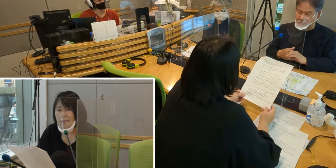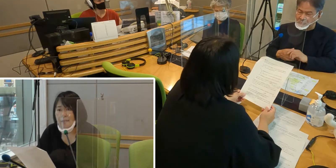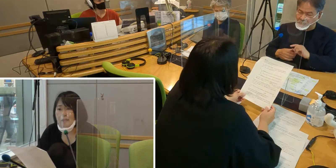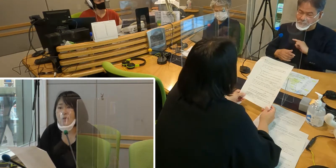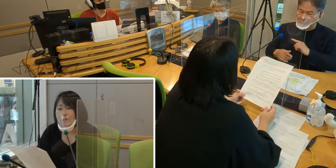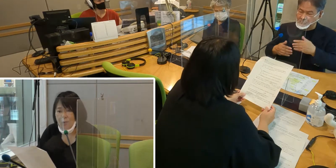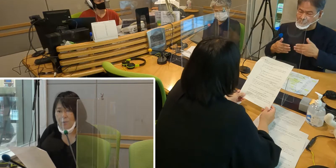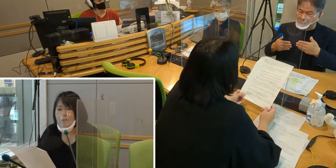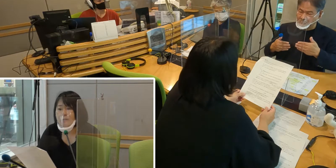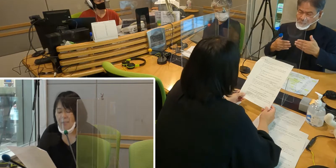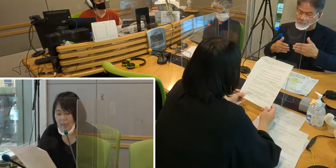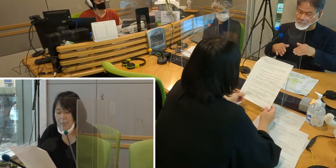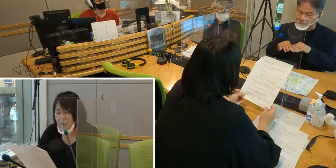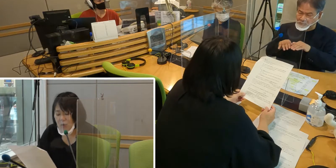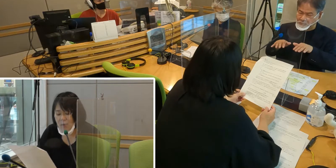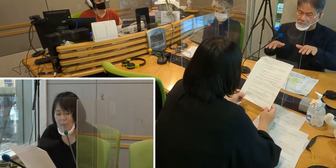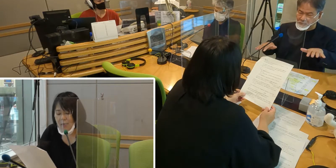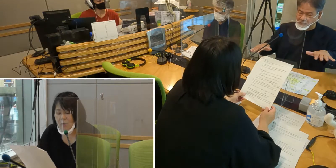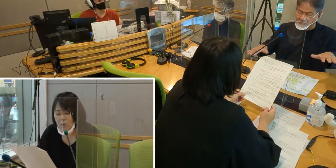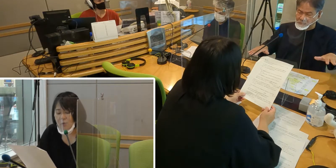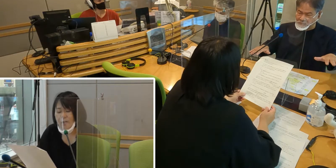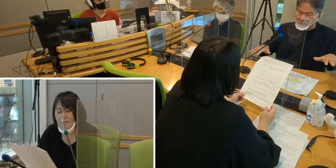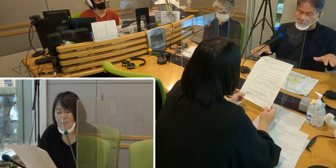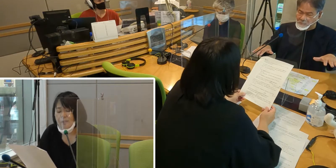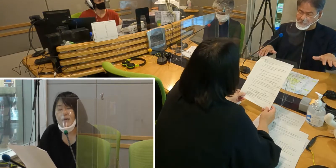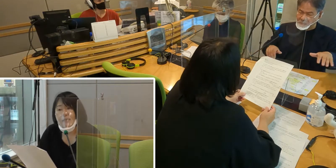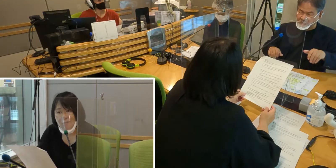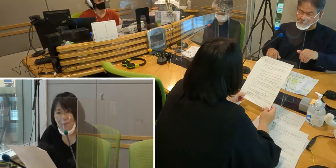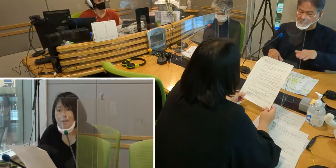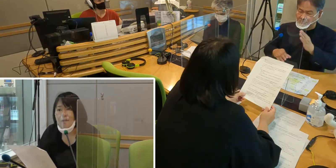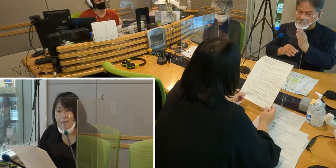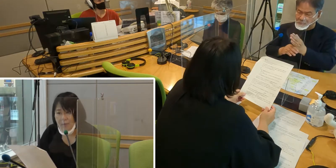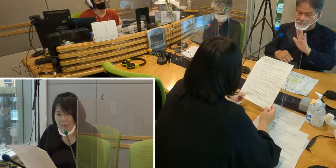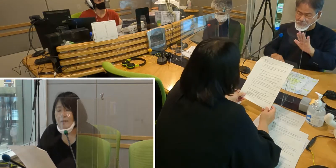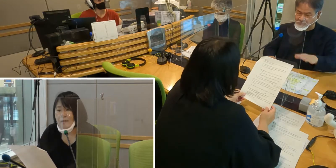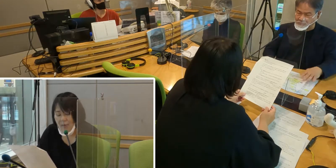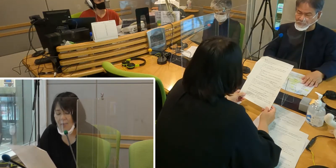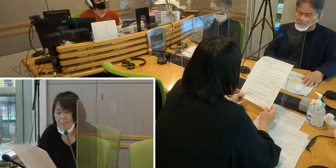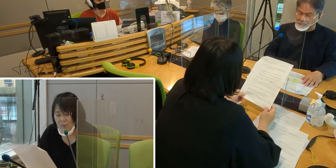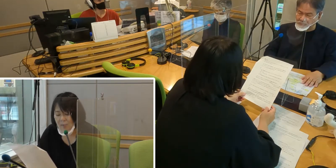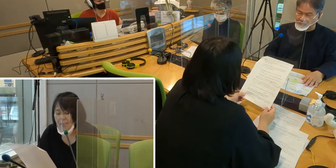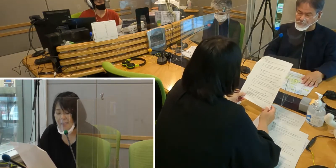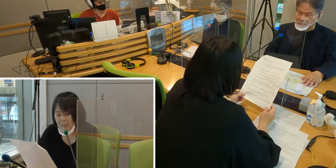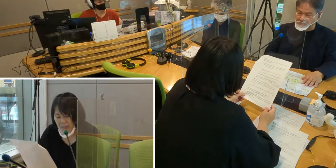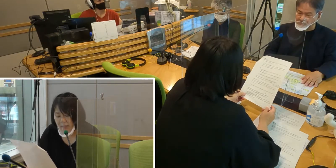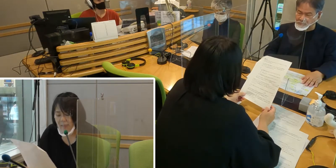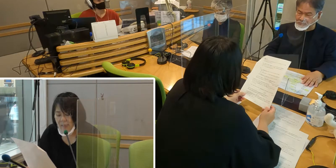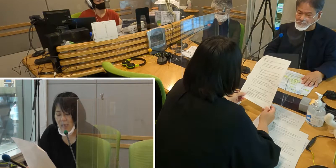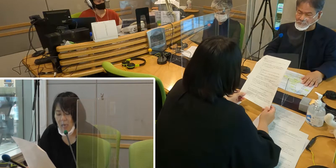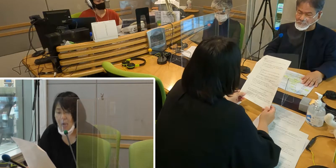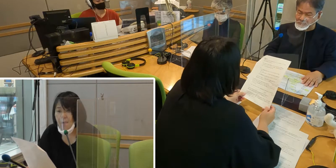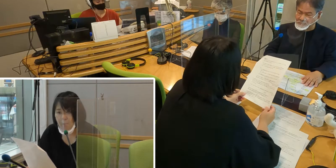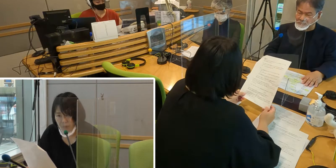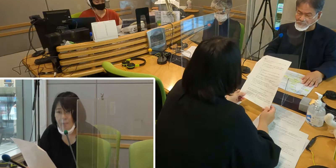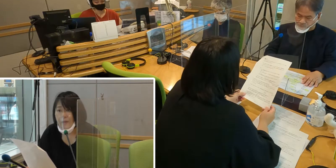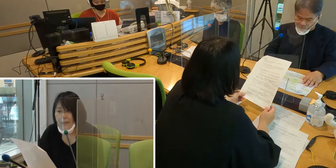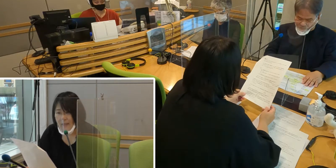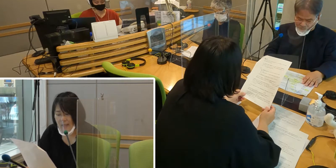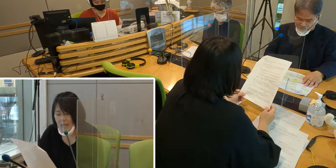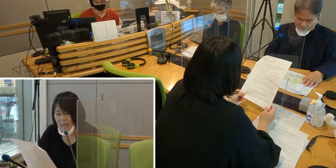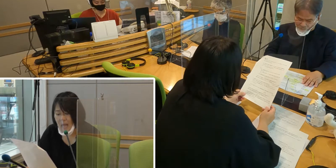市町村を含めて、 手話言語条例を作り始めている最中です。